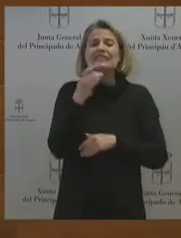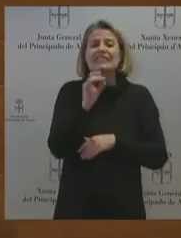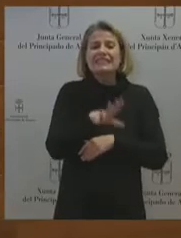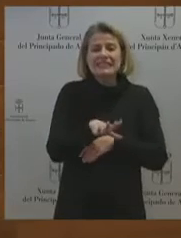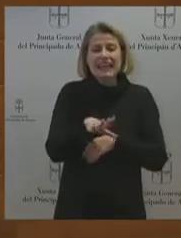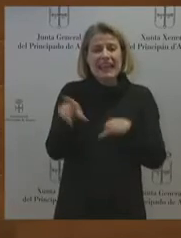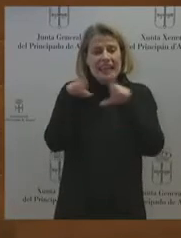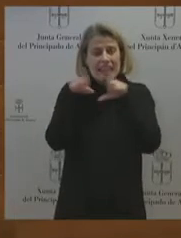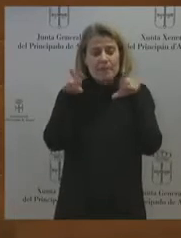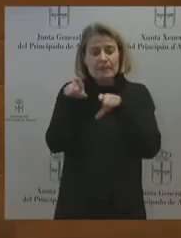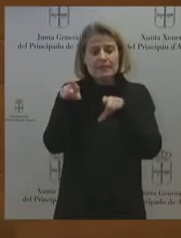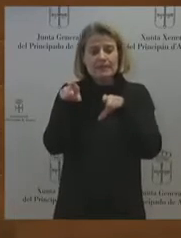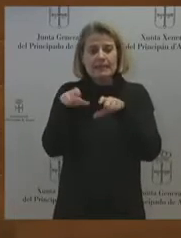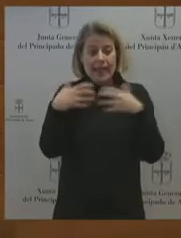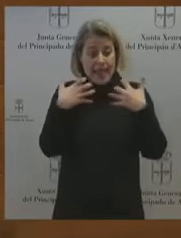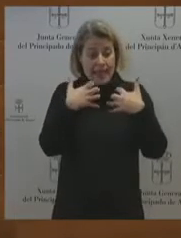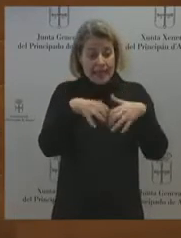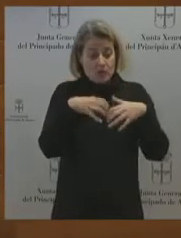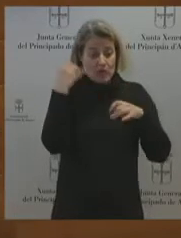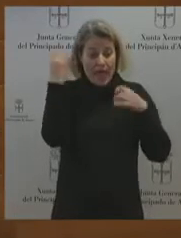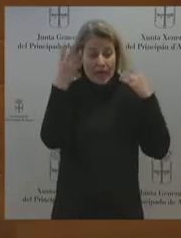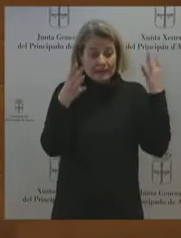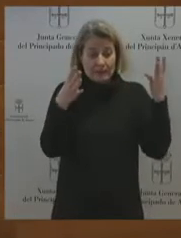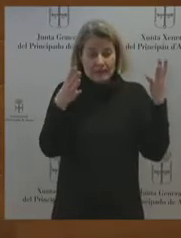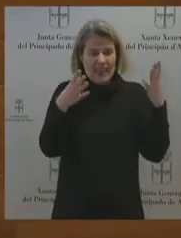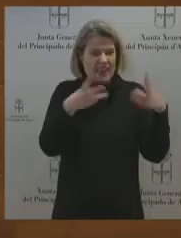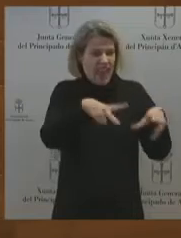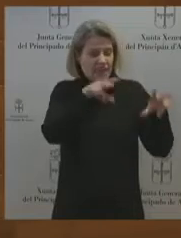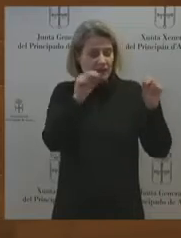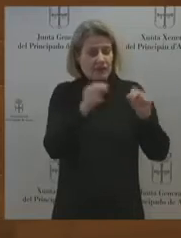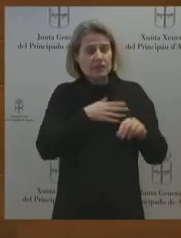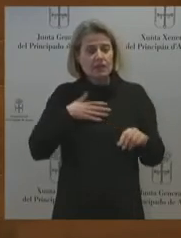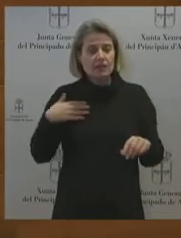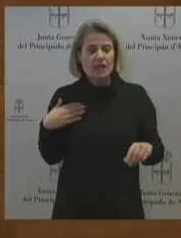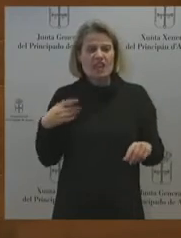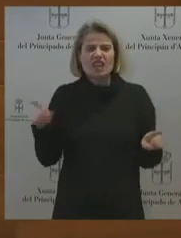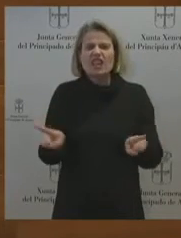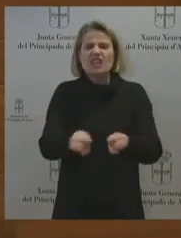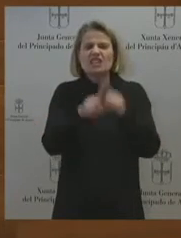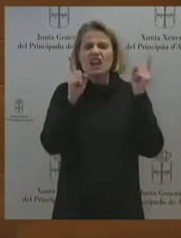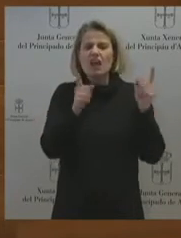tener en cuenta a la plantilla, a los trabajadores y trabajadoras. La SEPI es el único camino